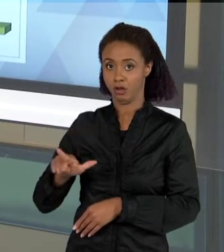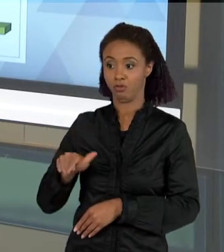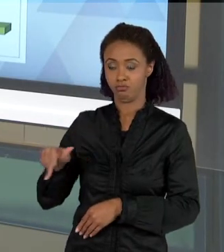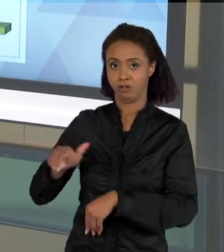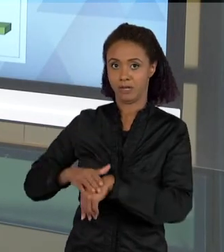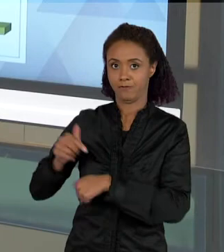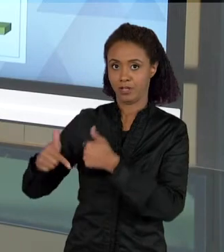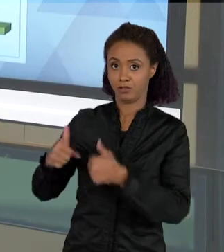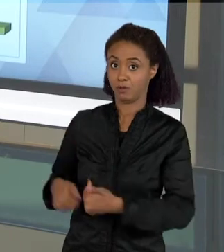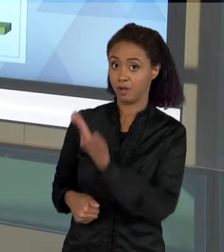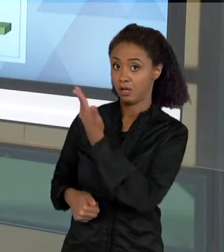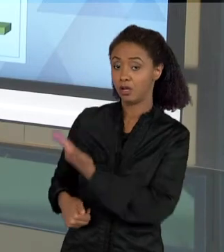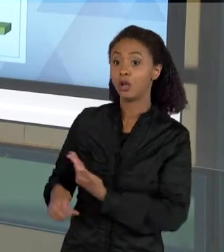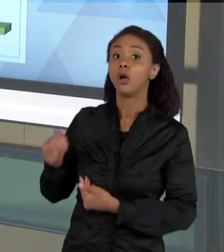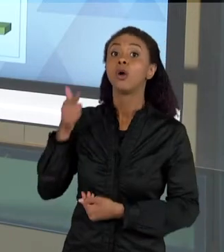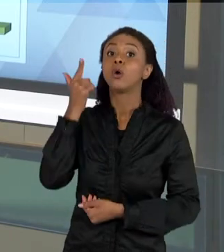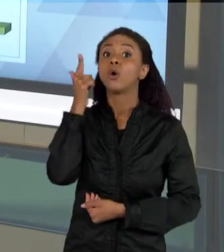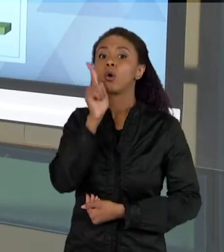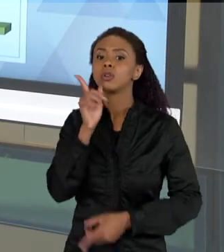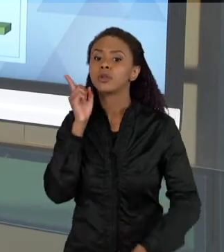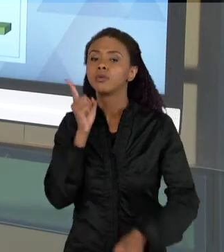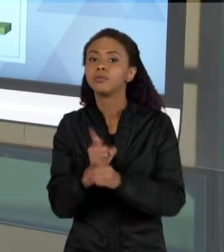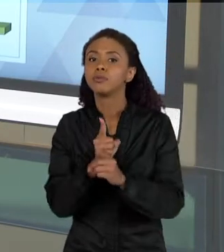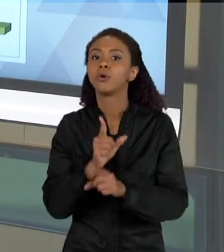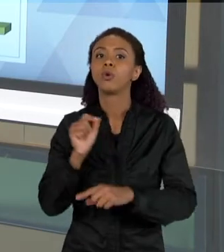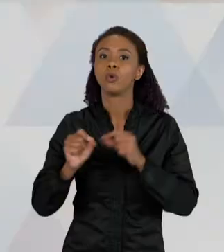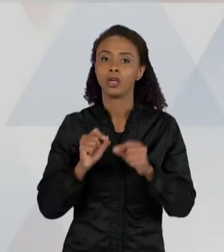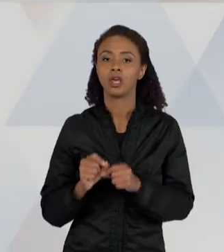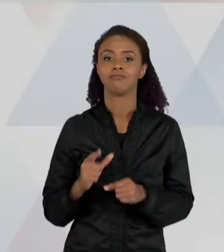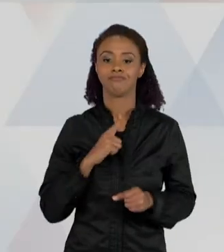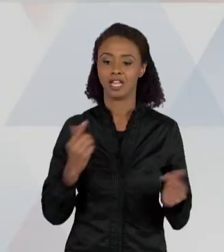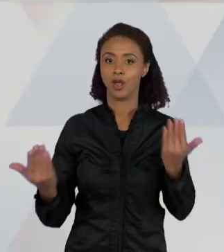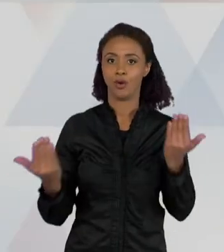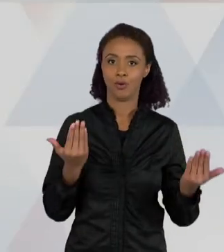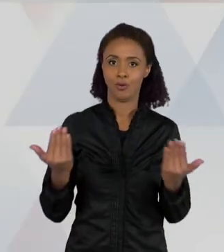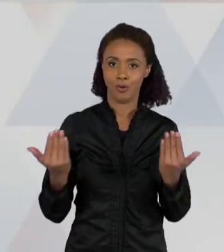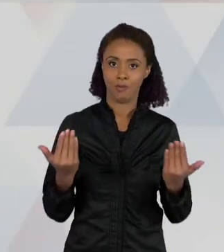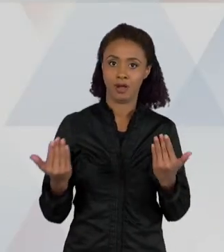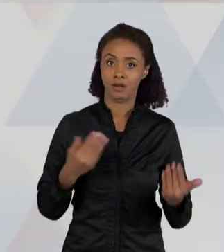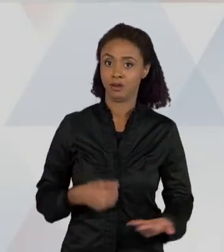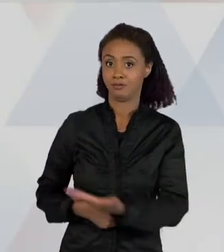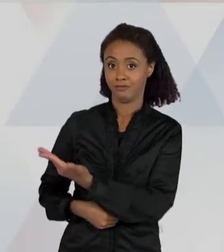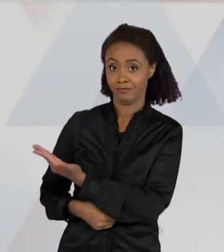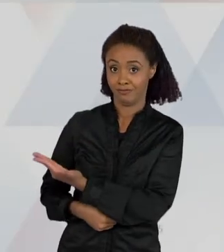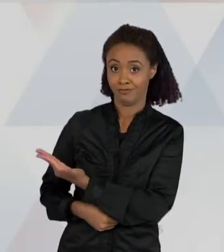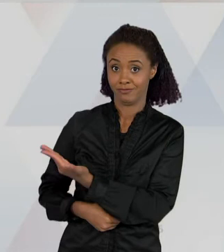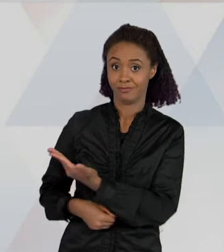UMA ANÁLISE, QUE ELE MOSTRA QUE AO FINAL DA SEQUÊNCIA DIDÁTICA, O NÍVEL DE